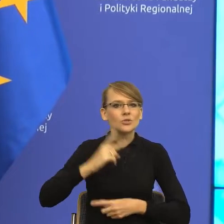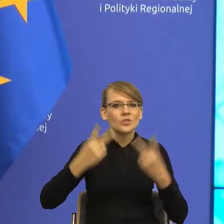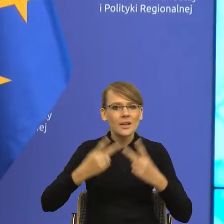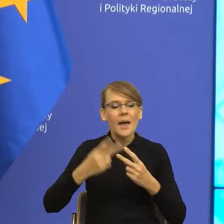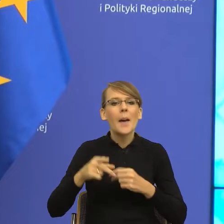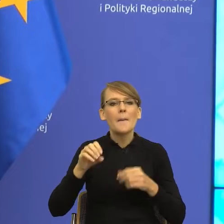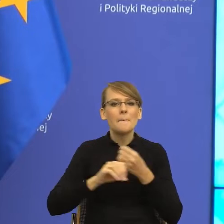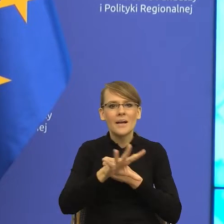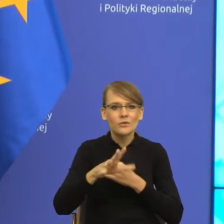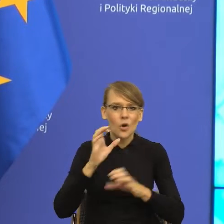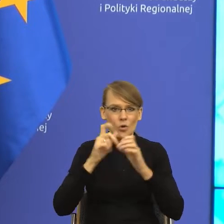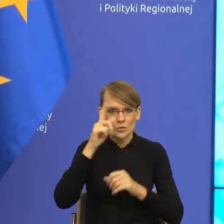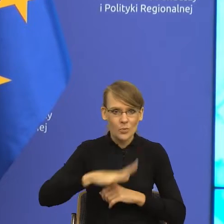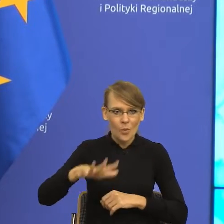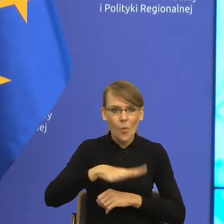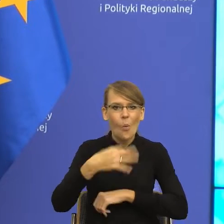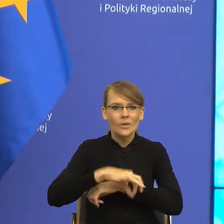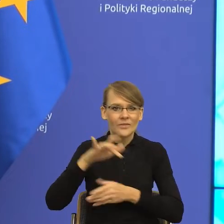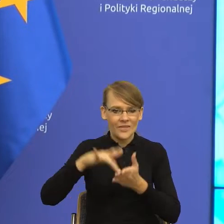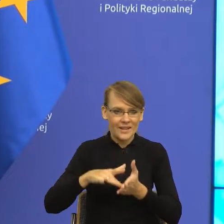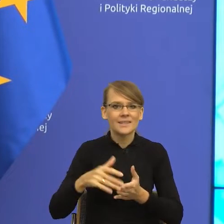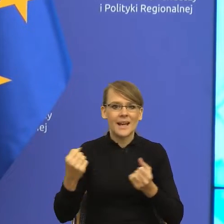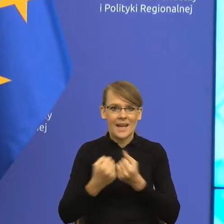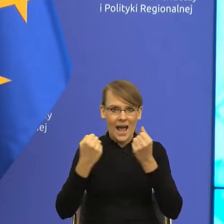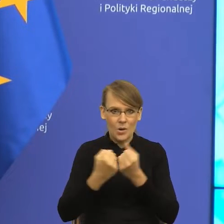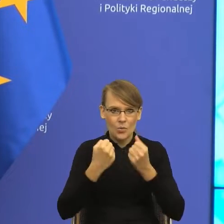Jagiellońskiego w Krakowie. Interesuje się wszystkim, co jest